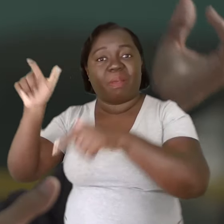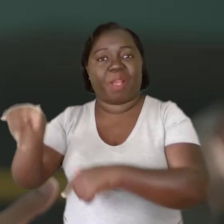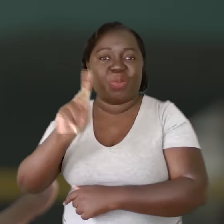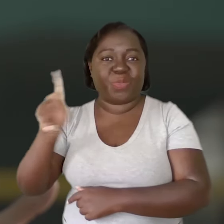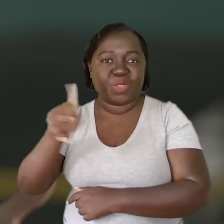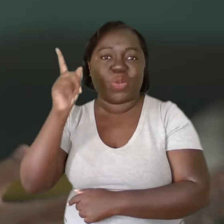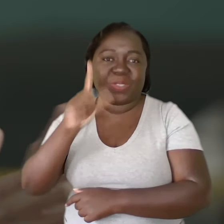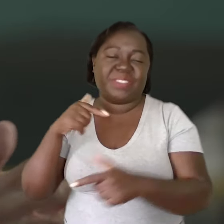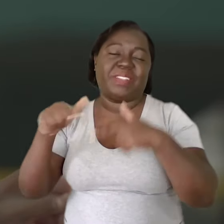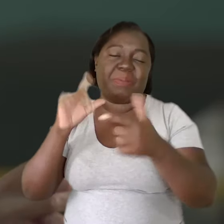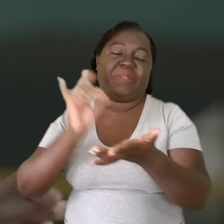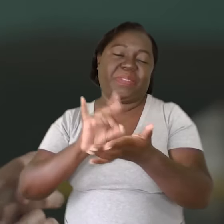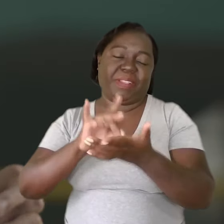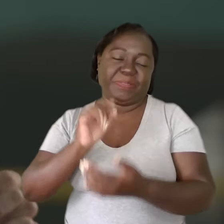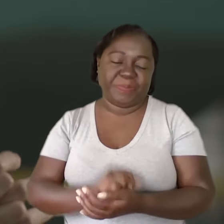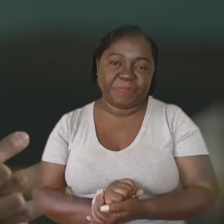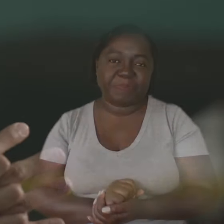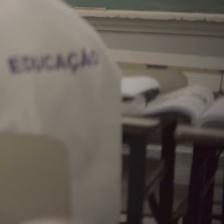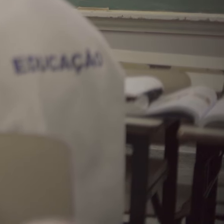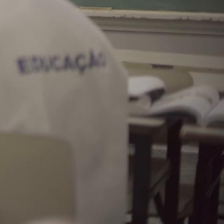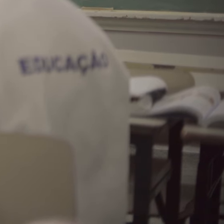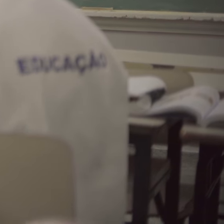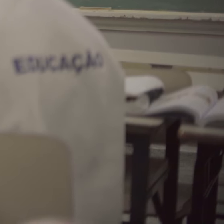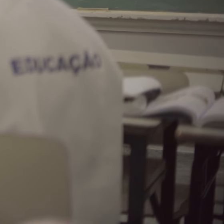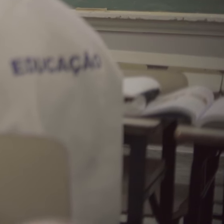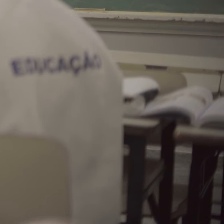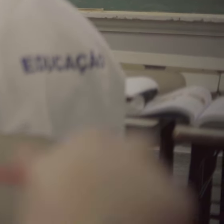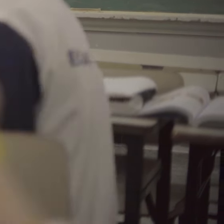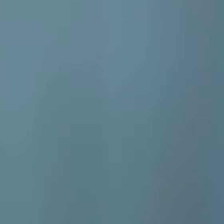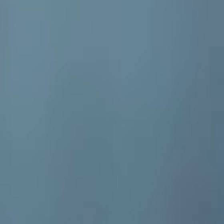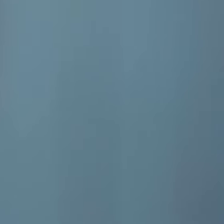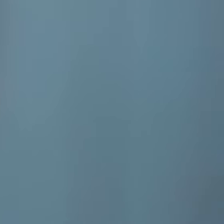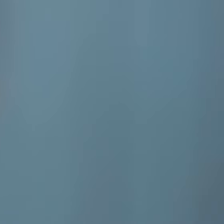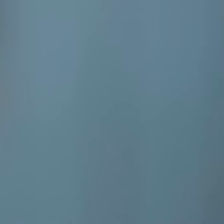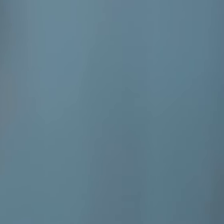para que consigam realizar o trabalho que têm que realizar.